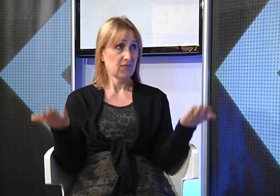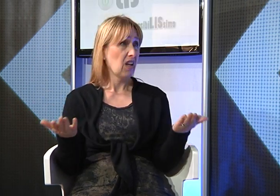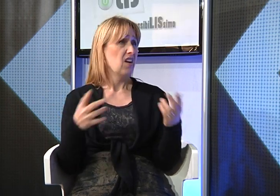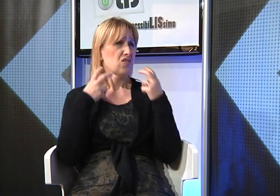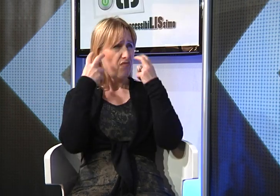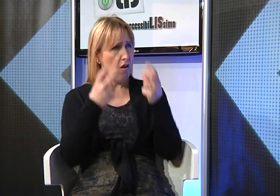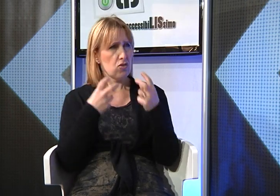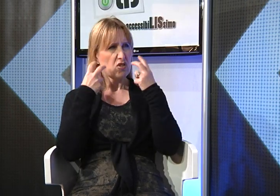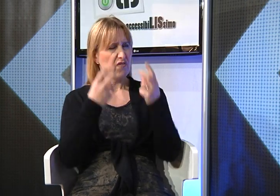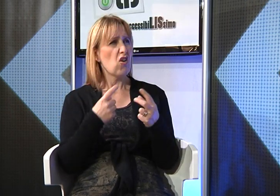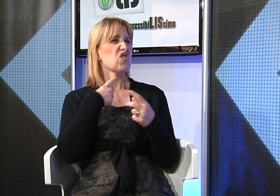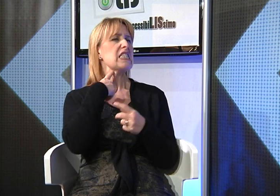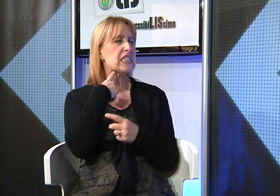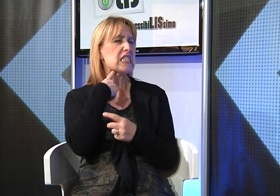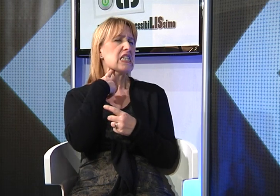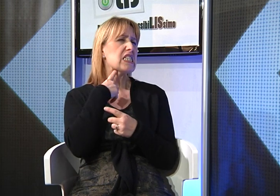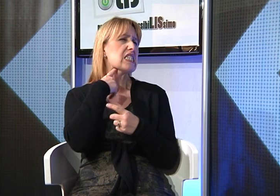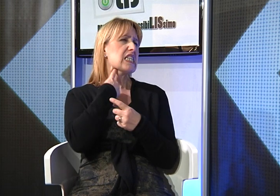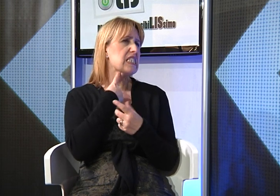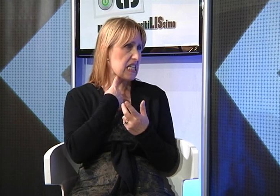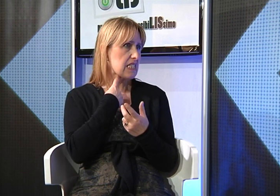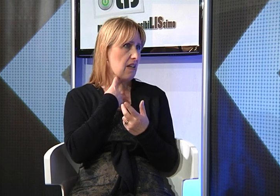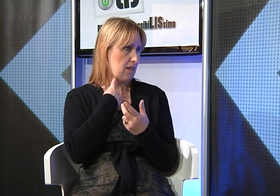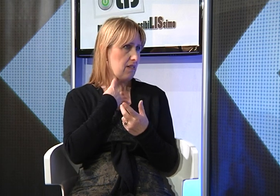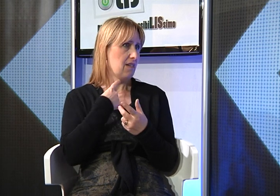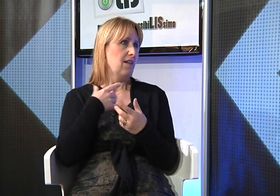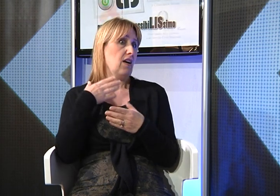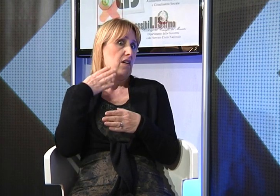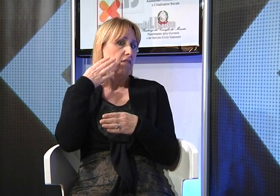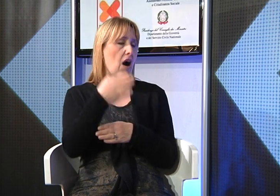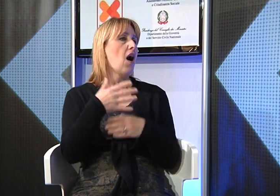per ottenere un supporto che c'è stato negato per molto tempo